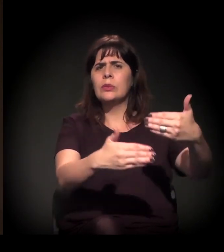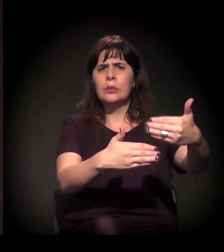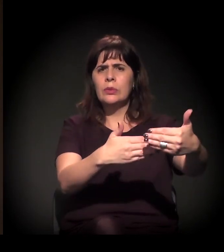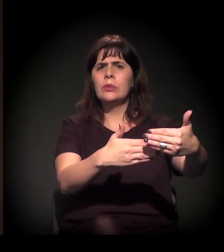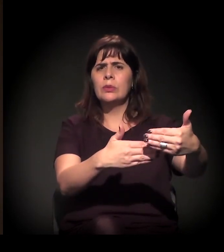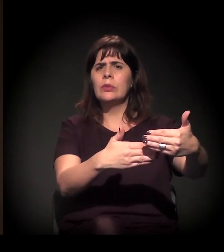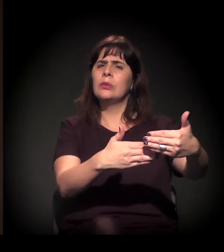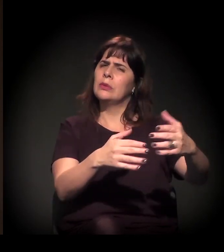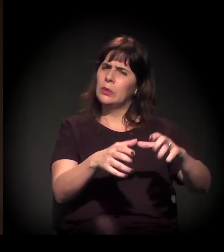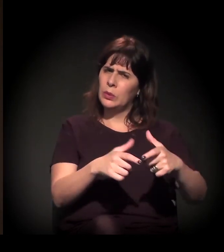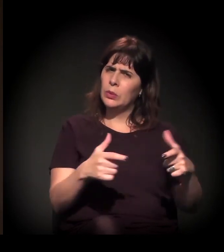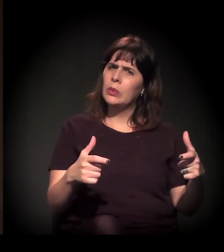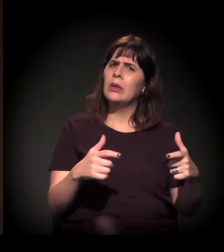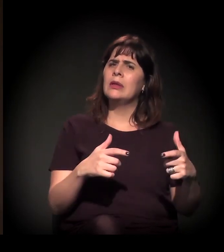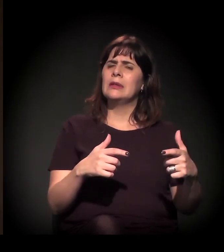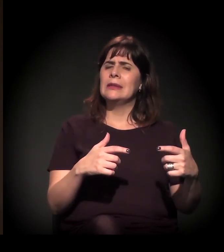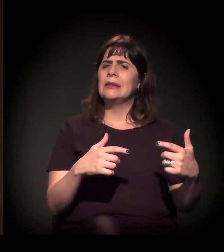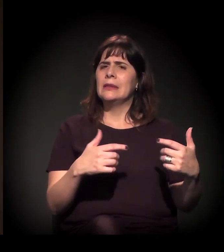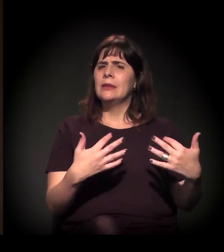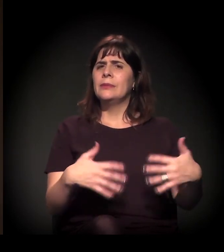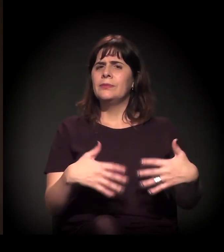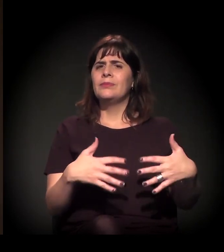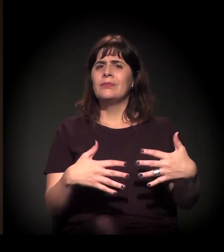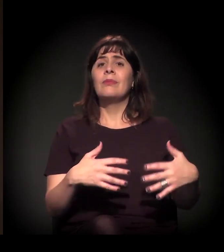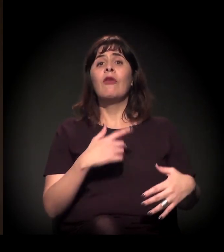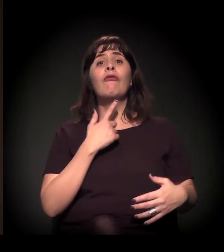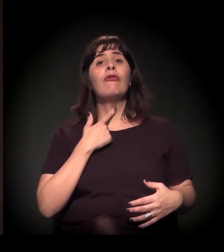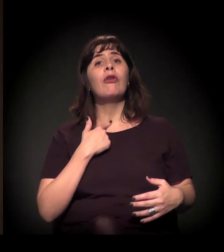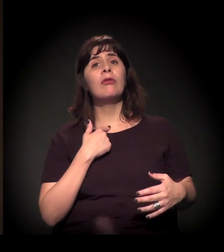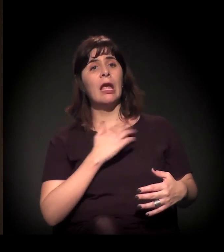tanto para derrotar a ditadura militar no Brasil,